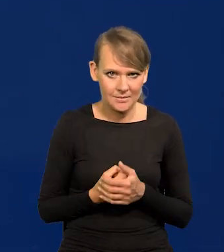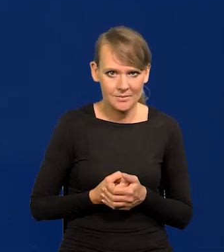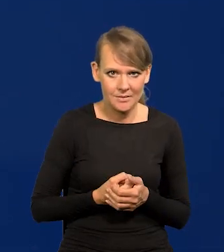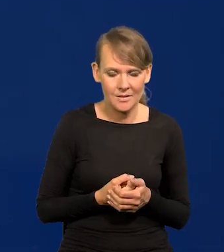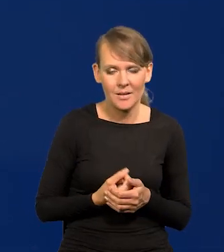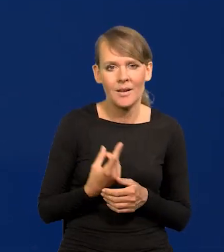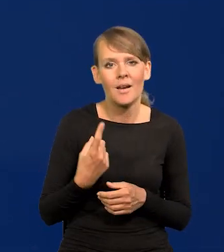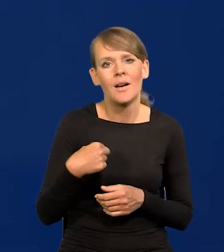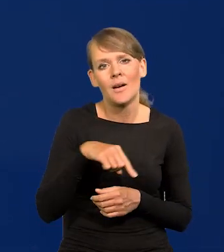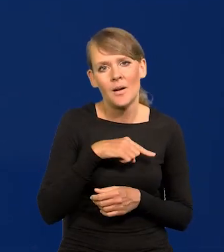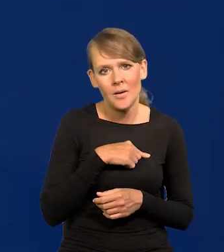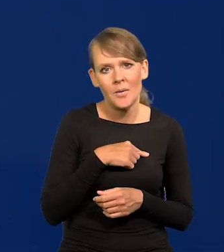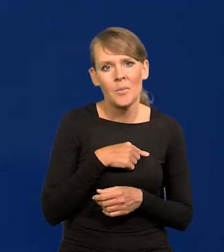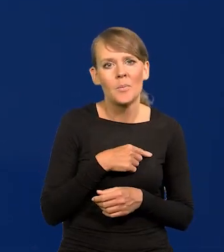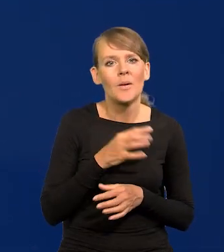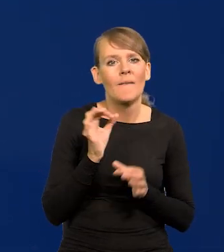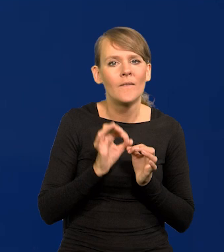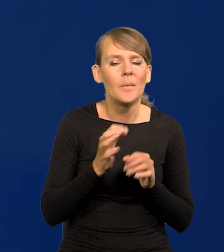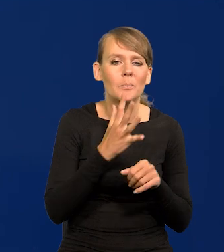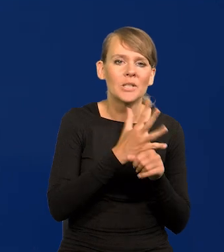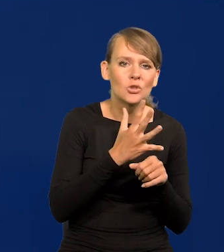Dla nas szacunek wynosi 50 do 60%.